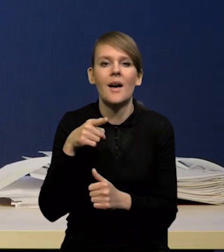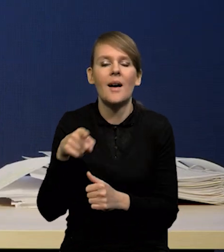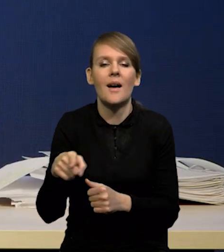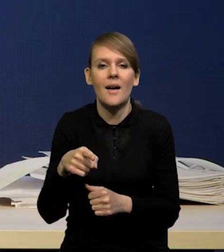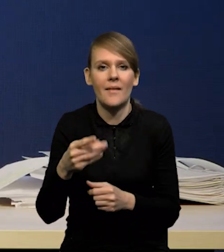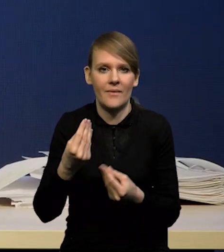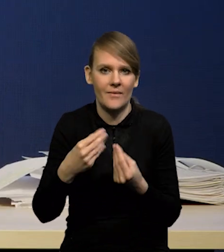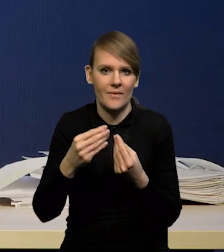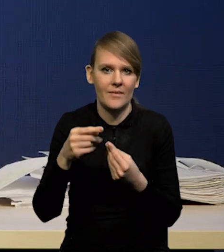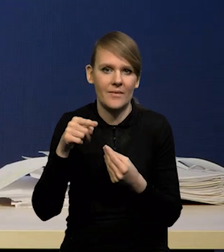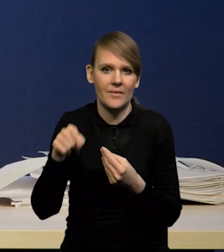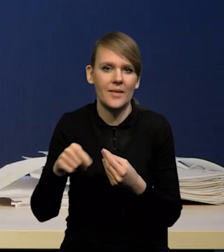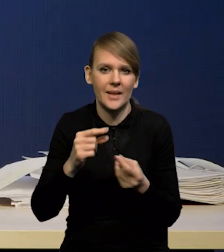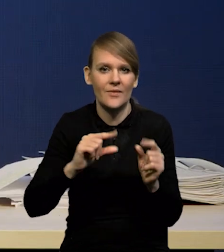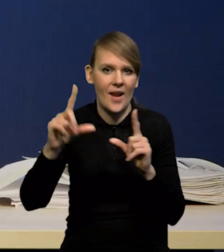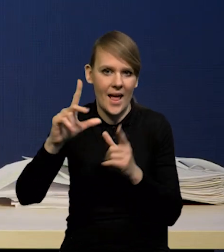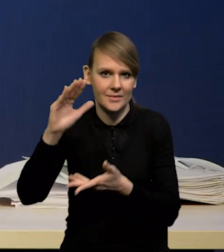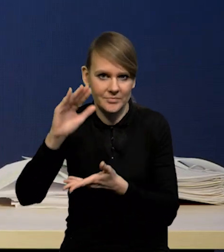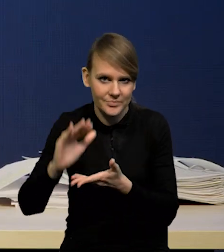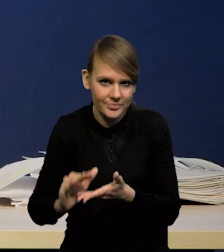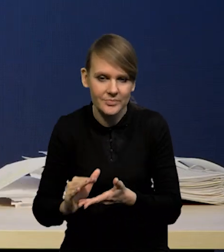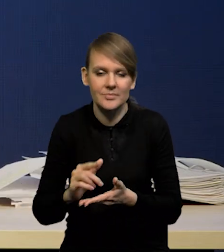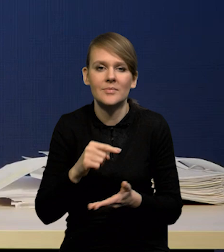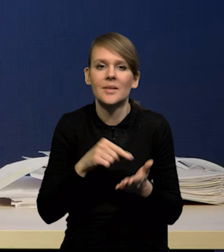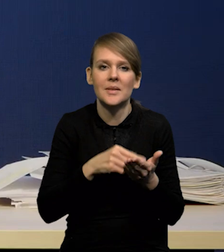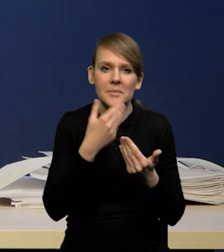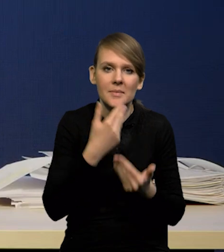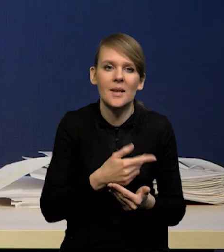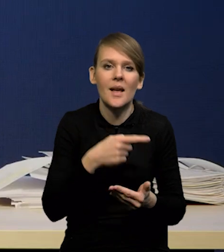to jest odblokowanie łańcuchów dostaw i podaży